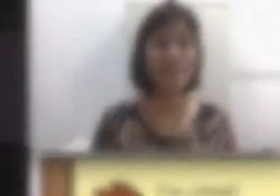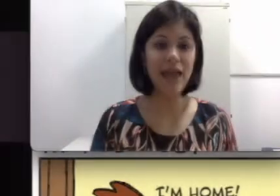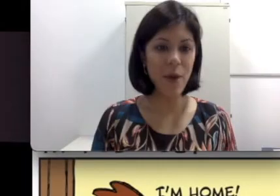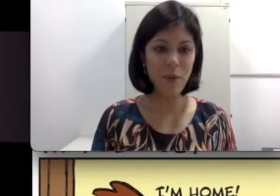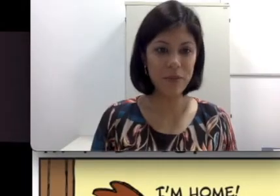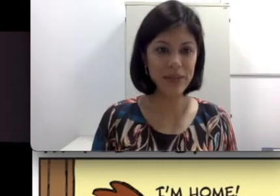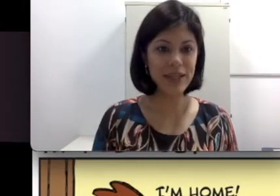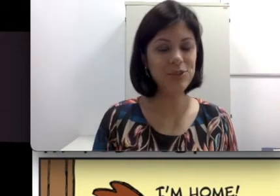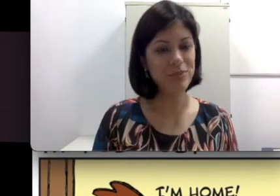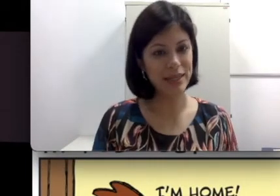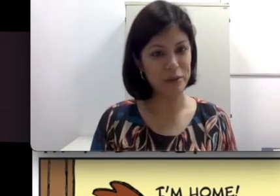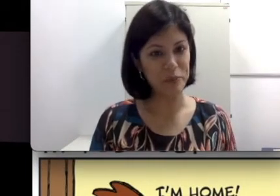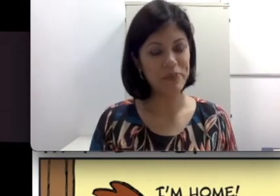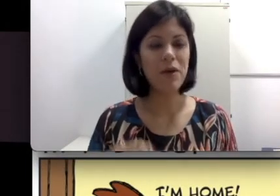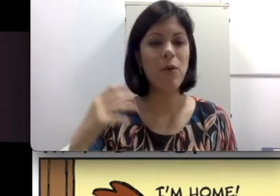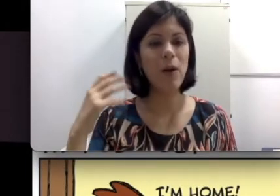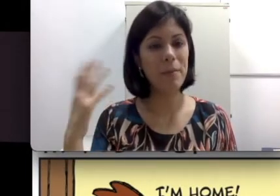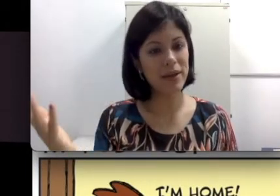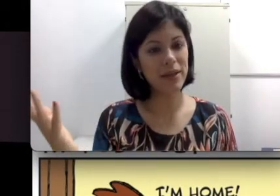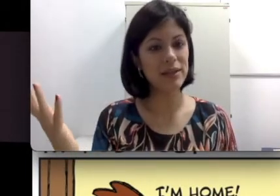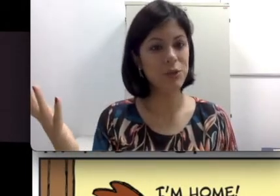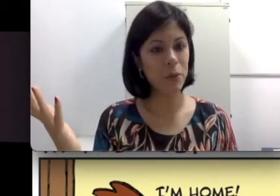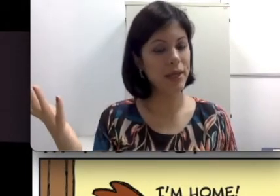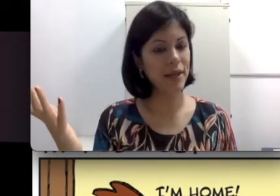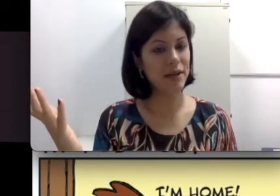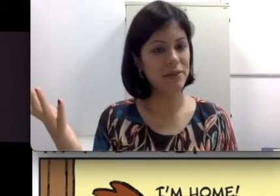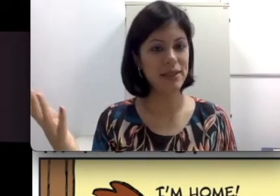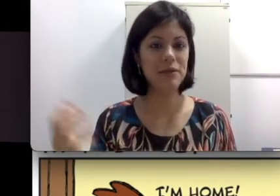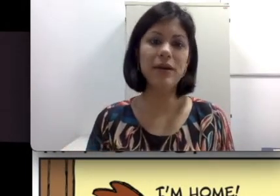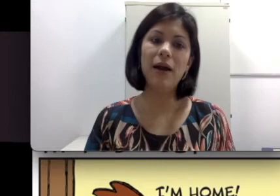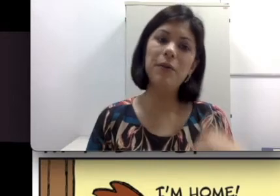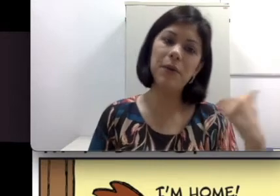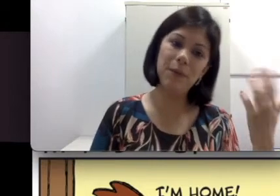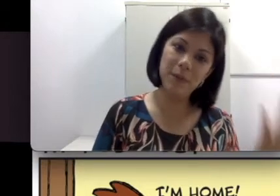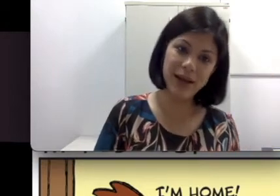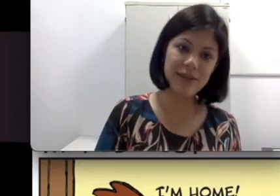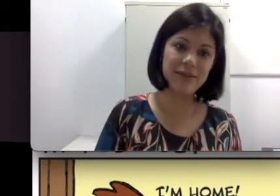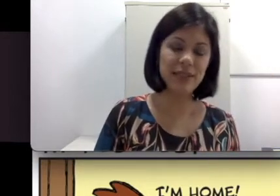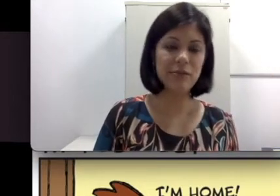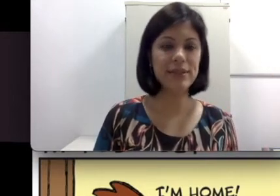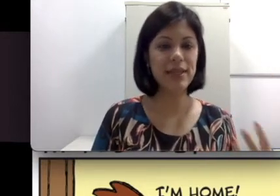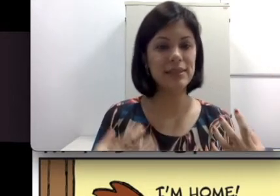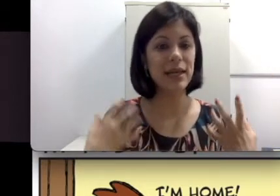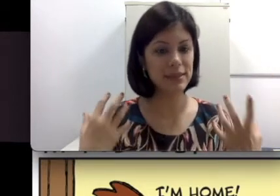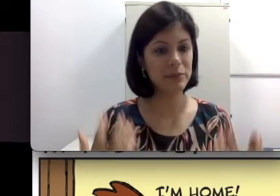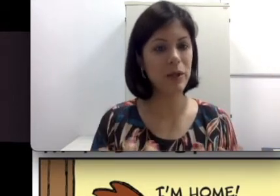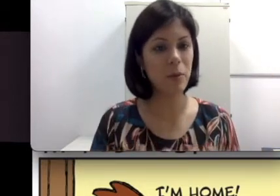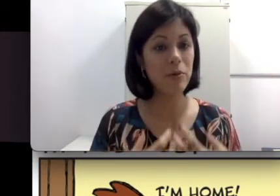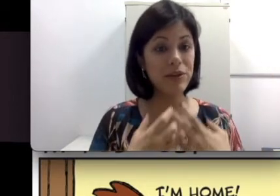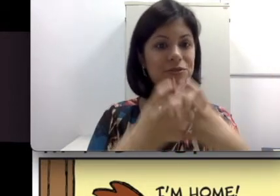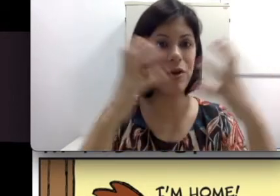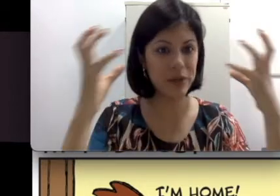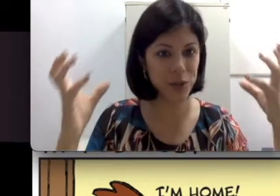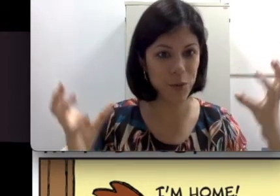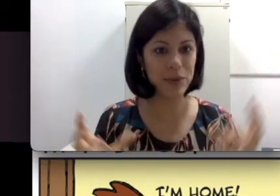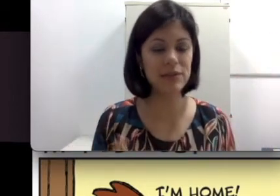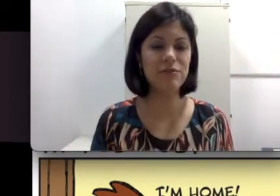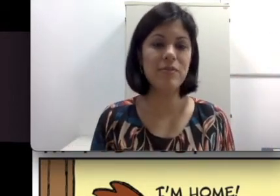é um ambiente bilíngue, com a mãe ela se comunica através da língua oral e com o pai através da língua sinais. Essa também é uma outra forma de composição familiar